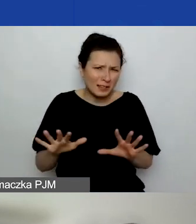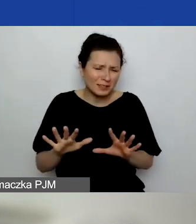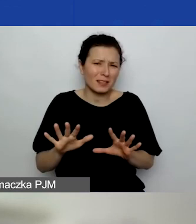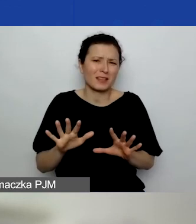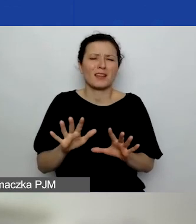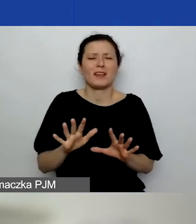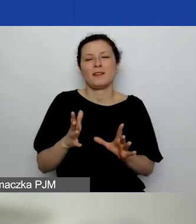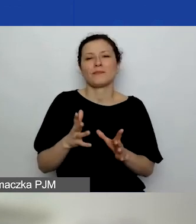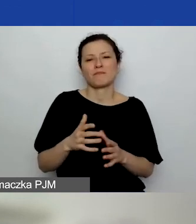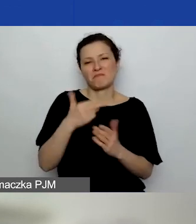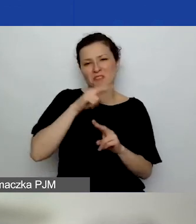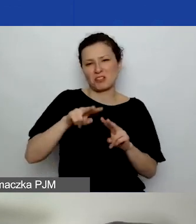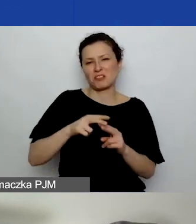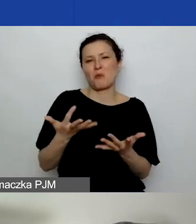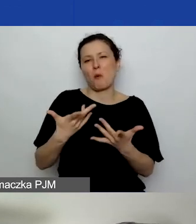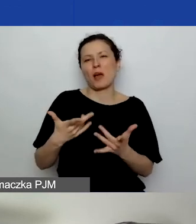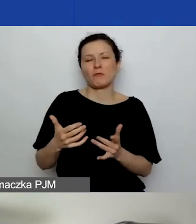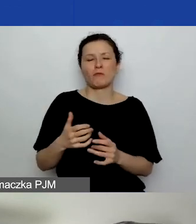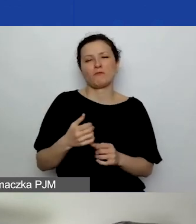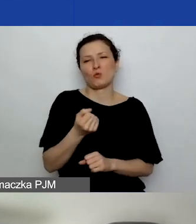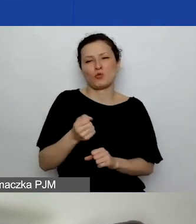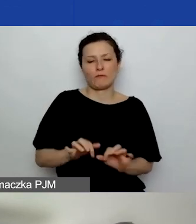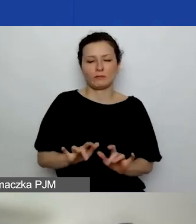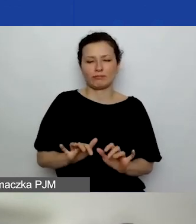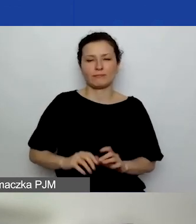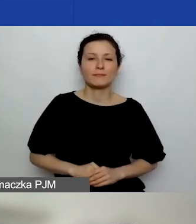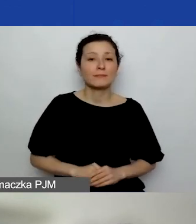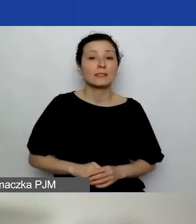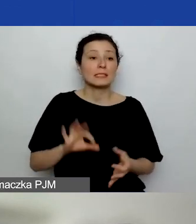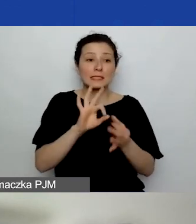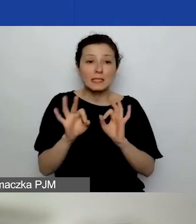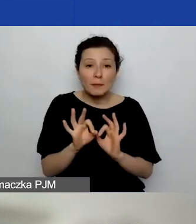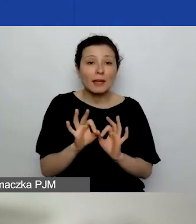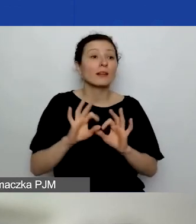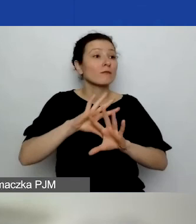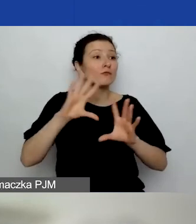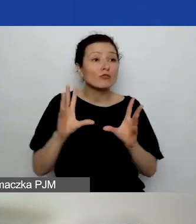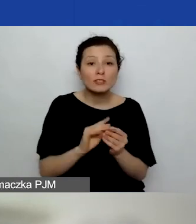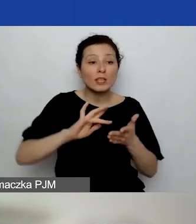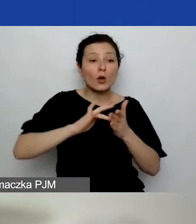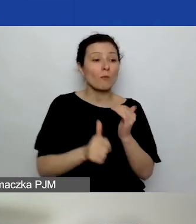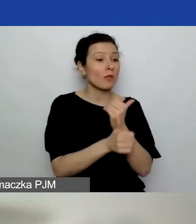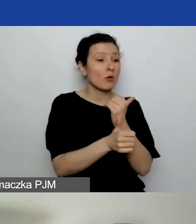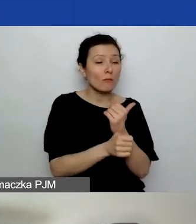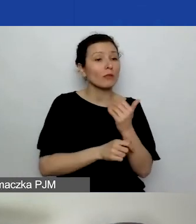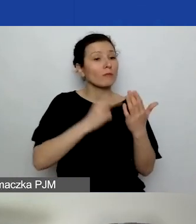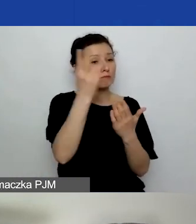Gdyby po przejrzeniu wszystkich dokumentów, wszystkich wniosków pojawiły się takie pytania...